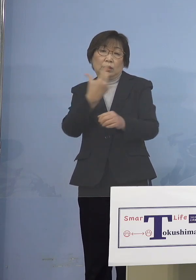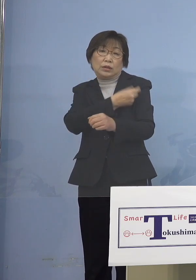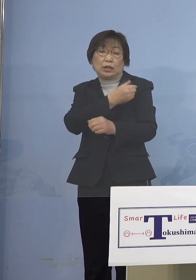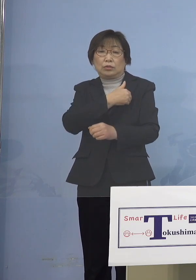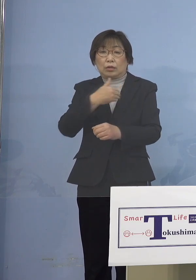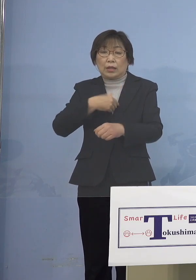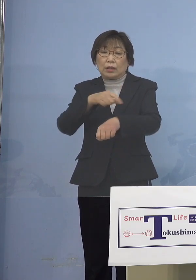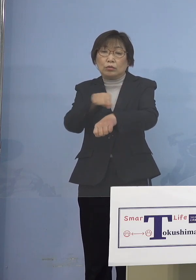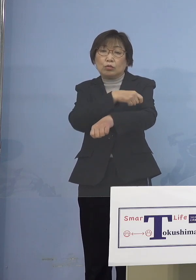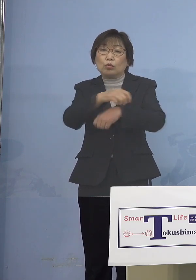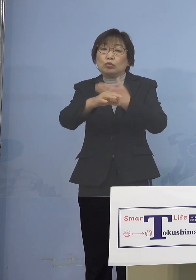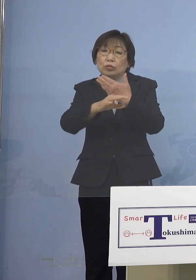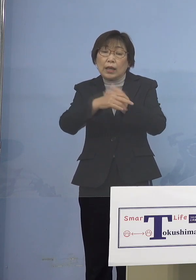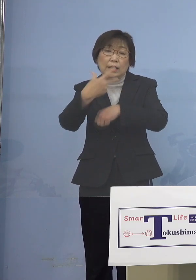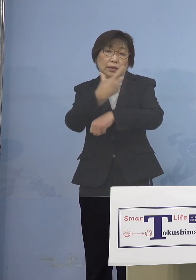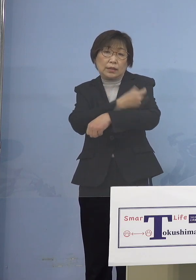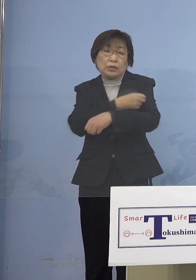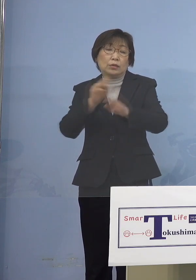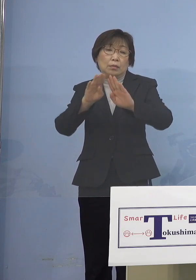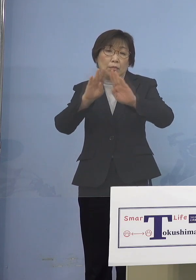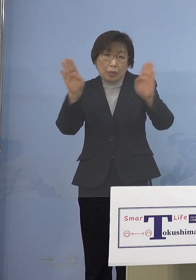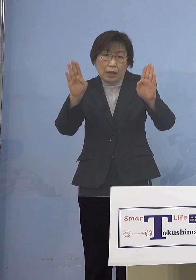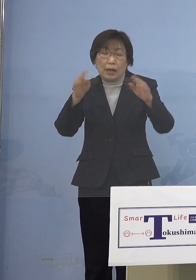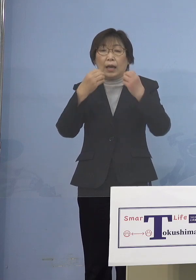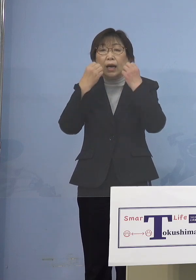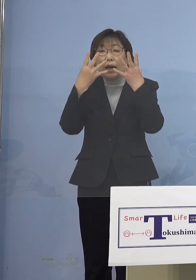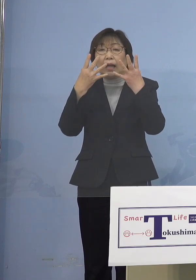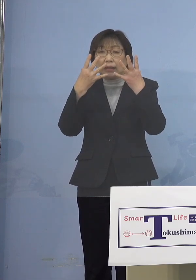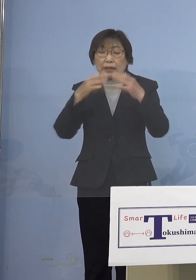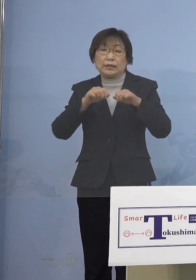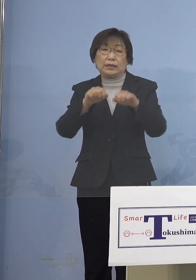新たに加えることを 行いたいと思います